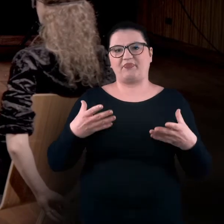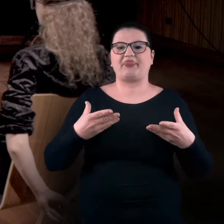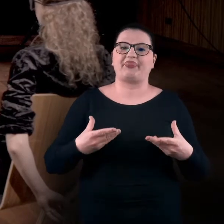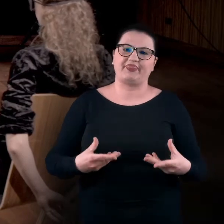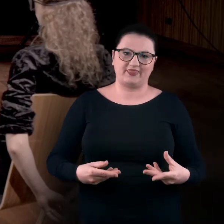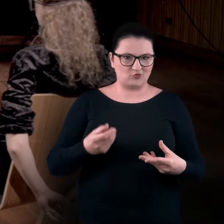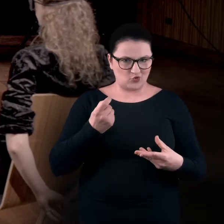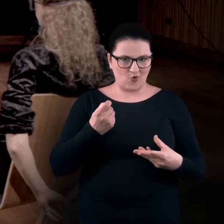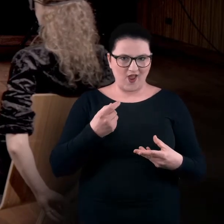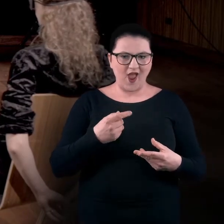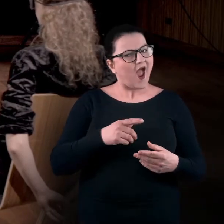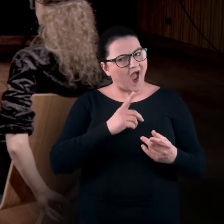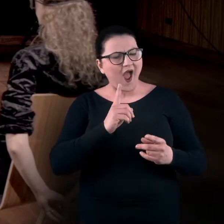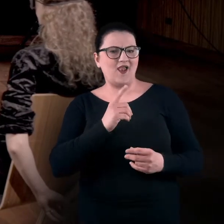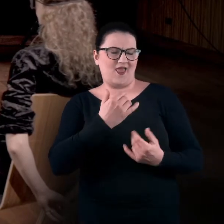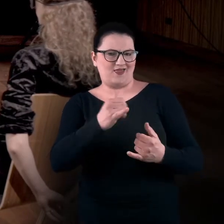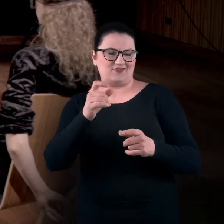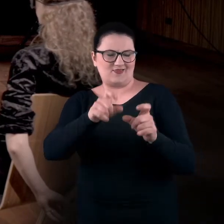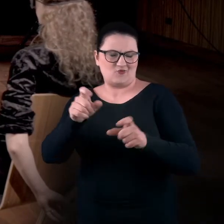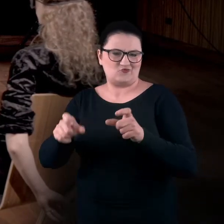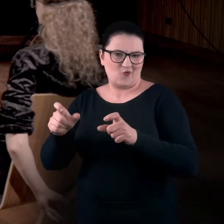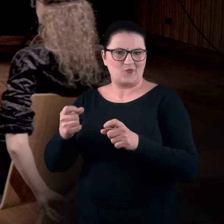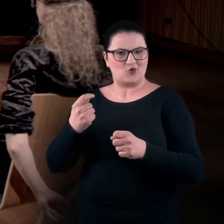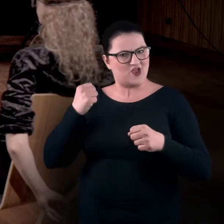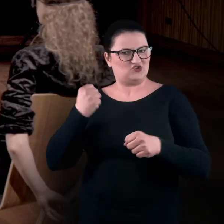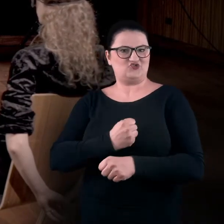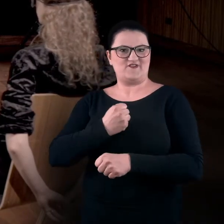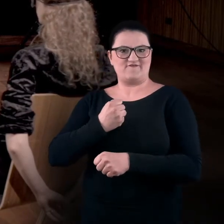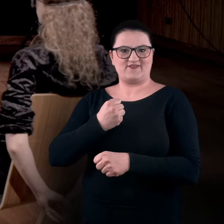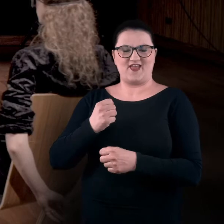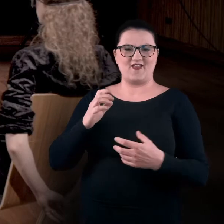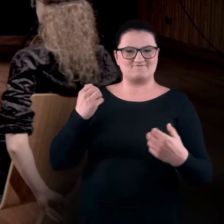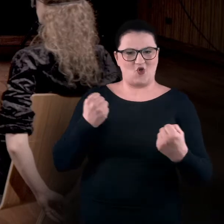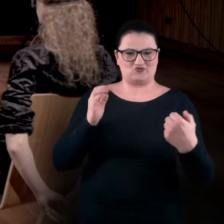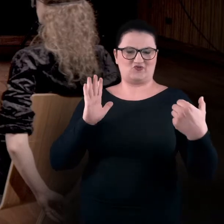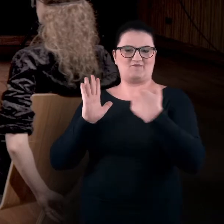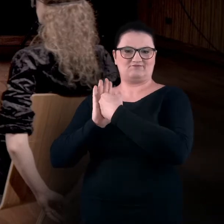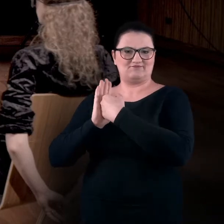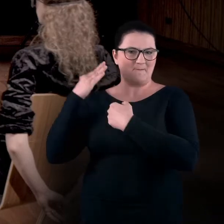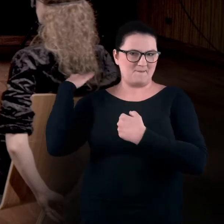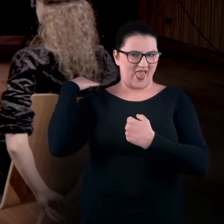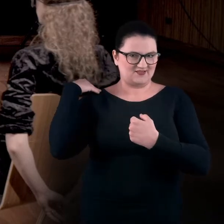Ale są też osoby, które zajmują pozycję dosyć usztywnioną. Mocno przywierają plecami do podłoża.